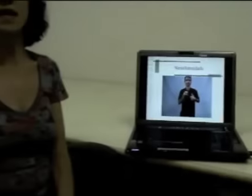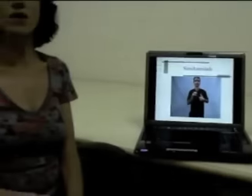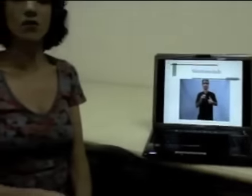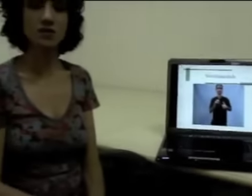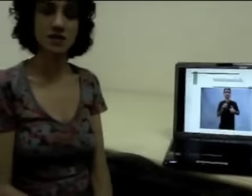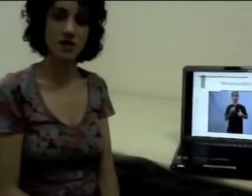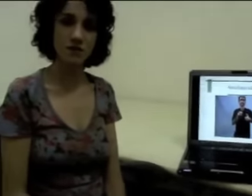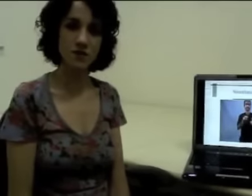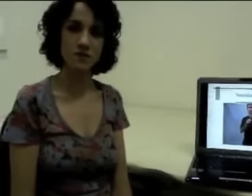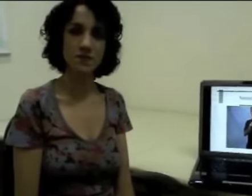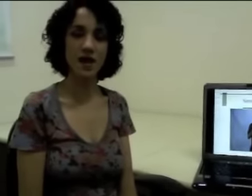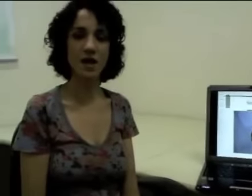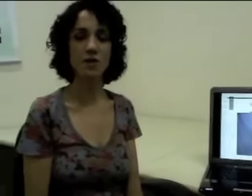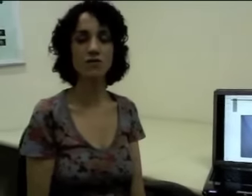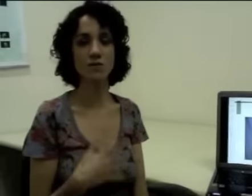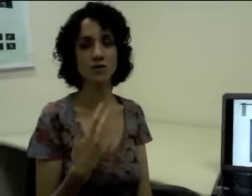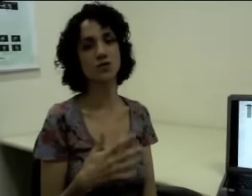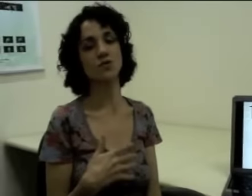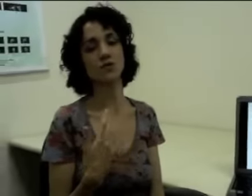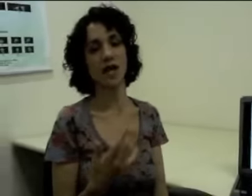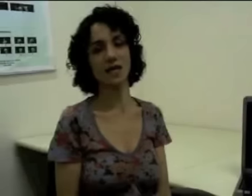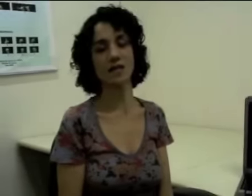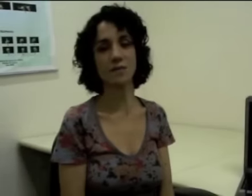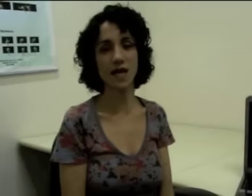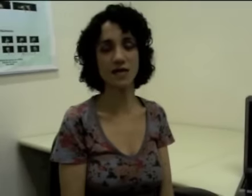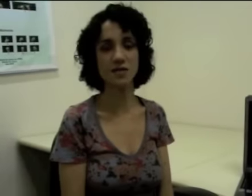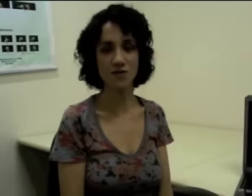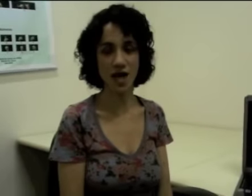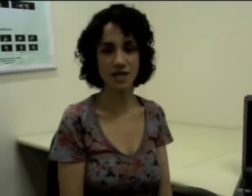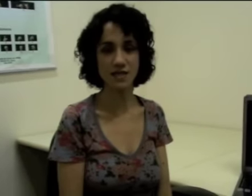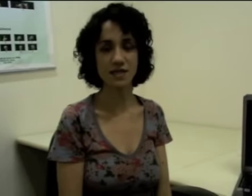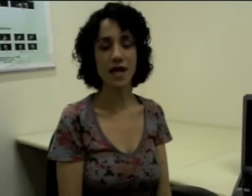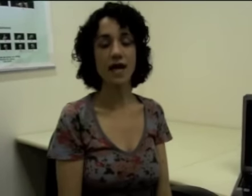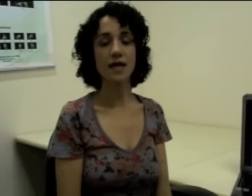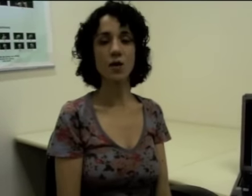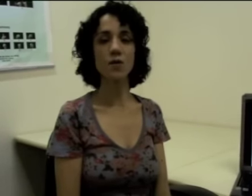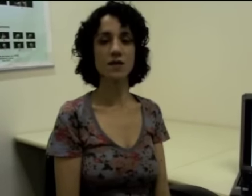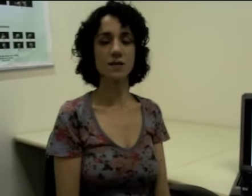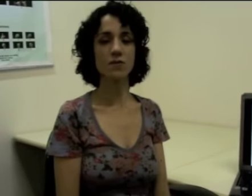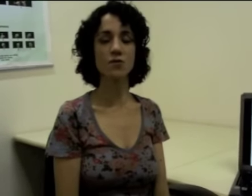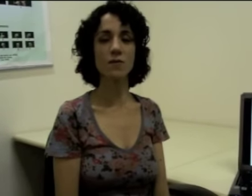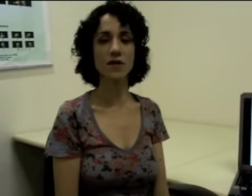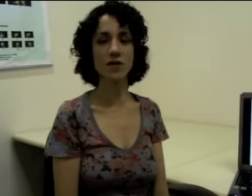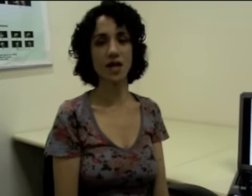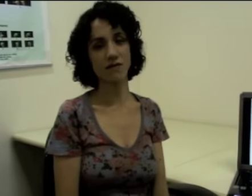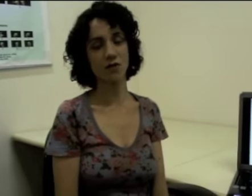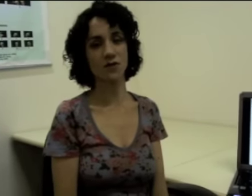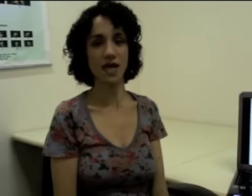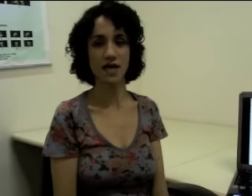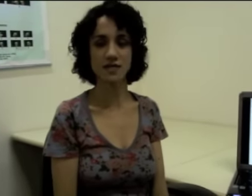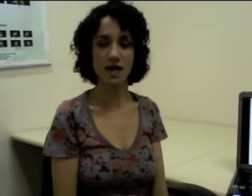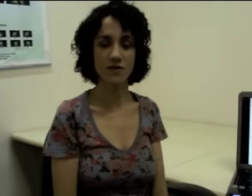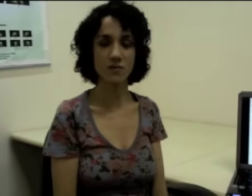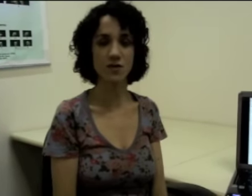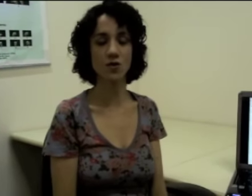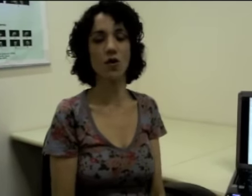inclusive quando vamos estruturar determinadas frases. Então, por exemplo, no momento em que ele vai contar que estava indo para a escola